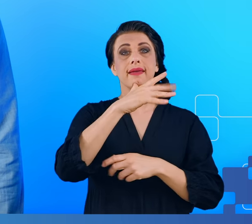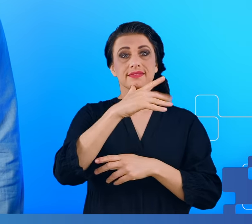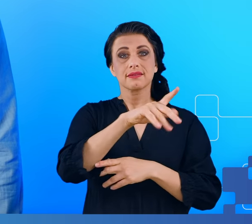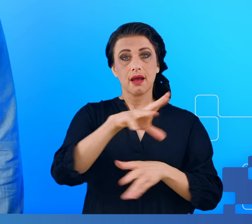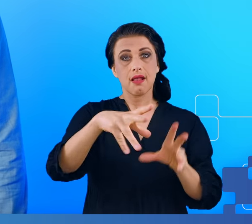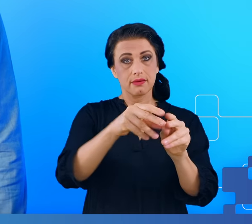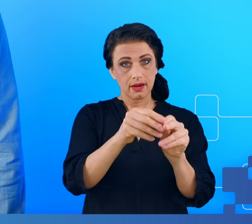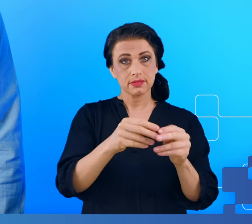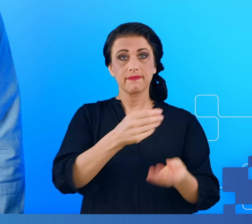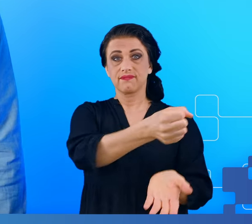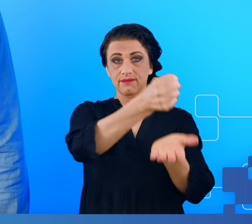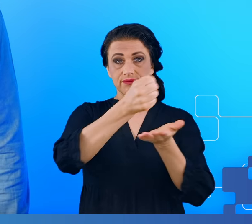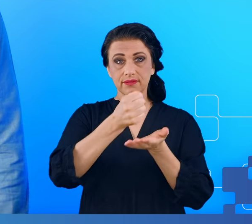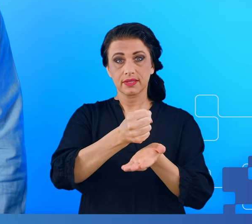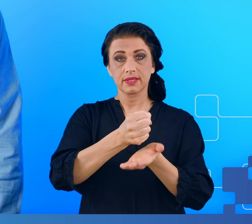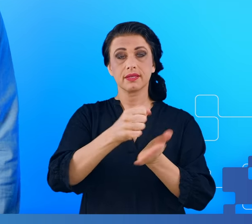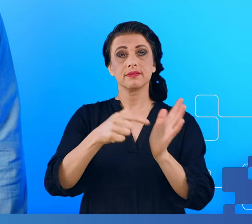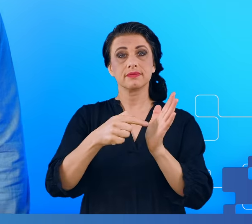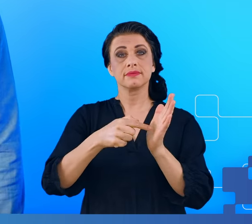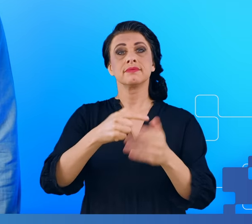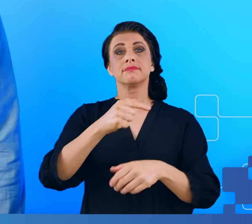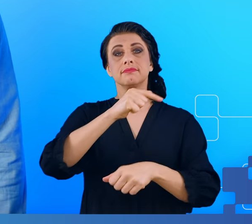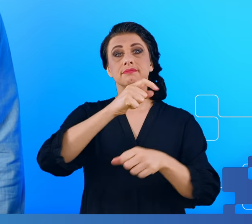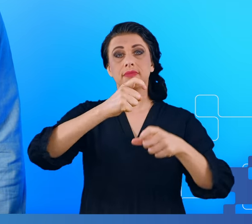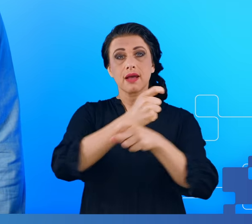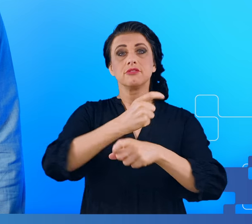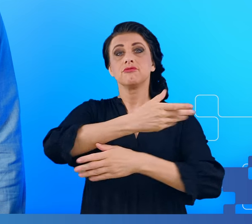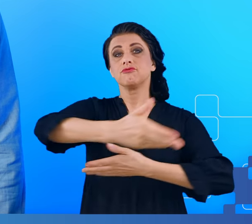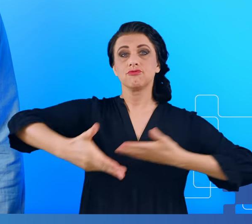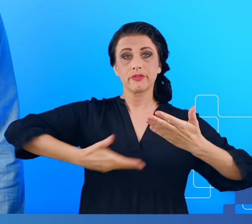finansowane z grantu Narodowej Agencji Wymiany Akademickiej.